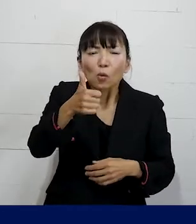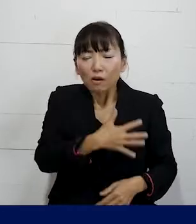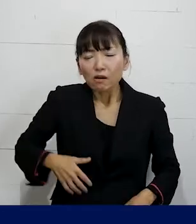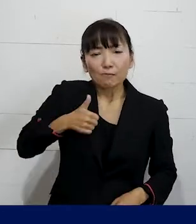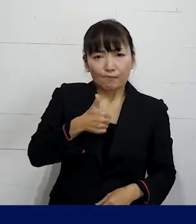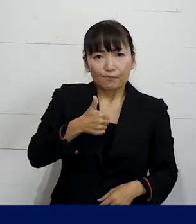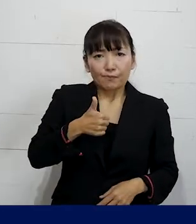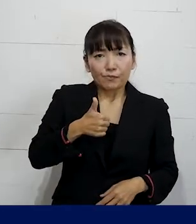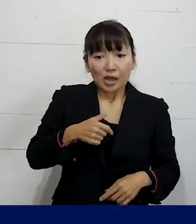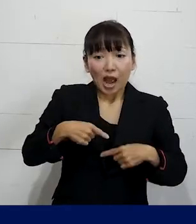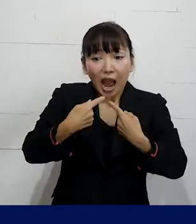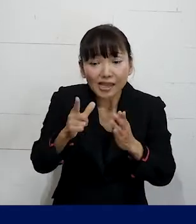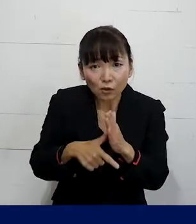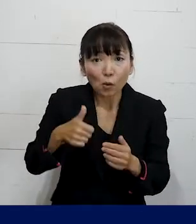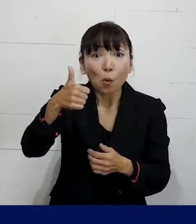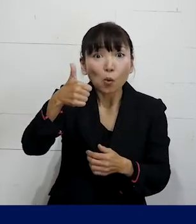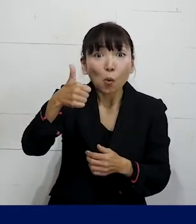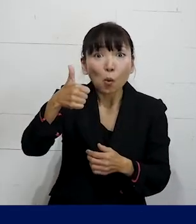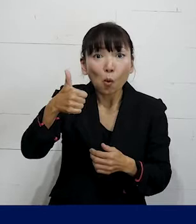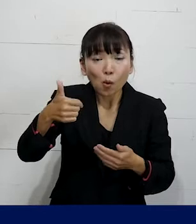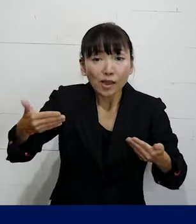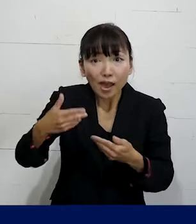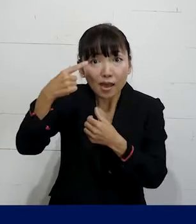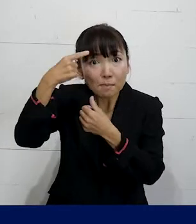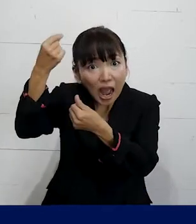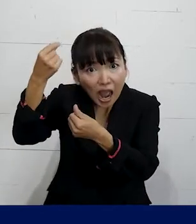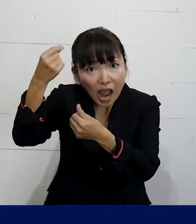入社した時には男性として入社をしたけれども